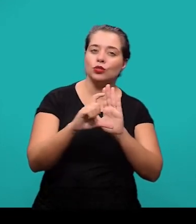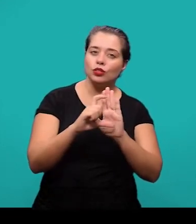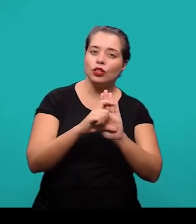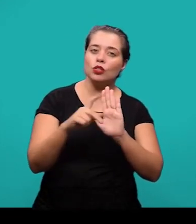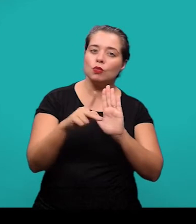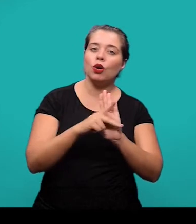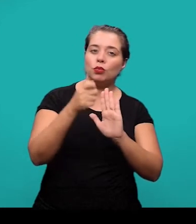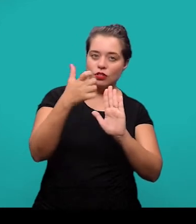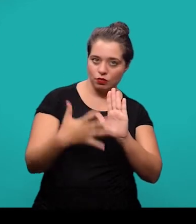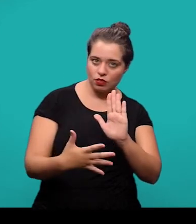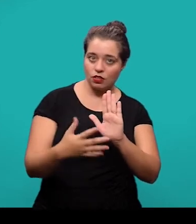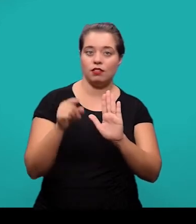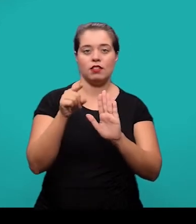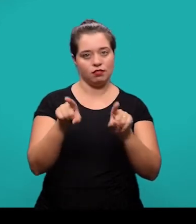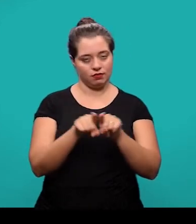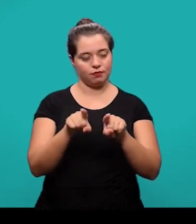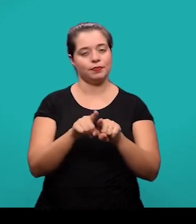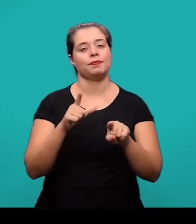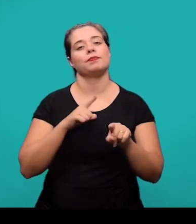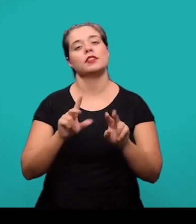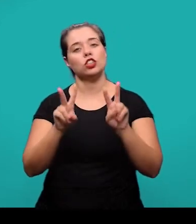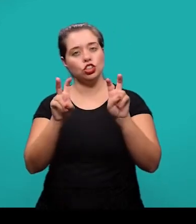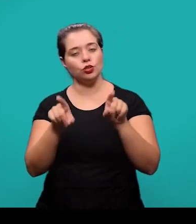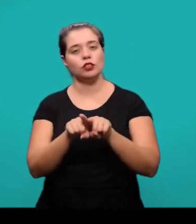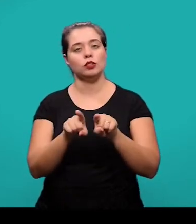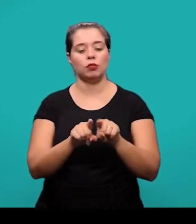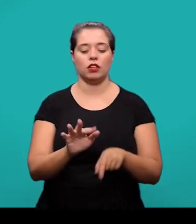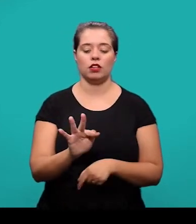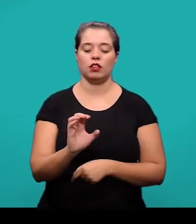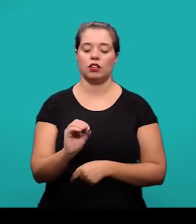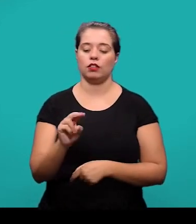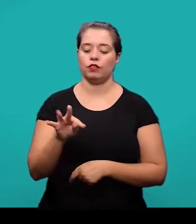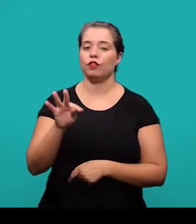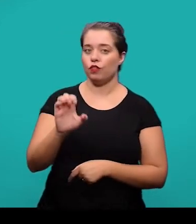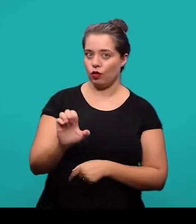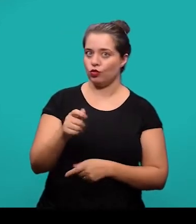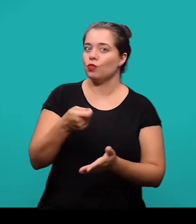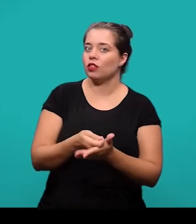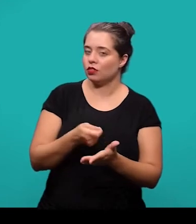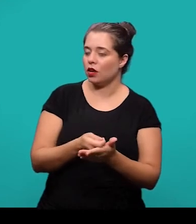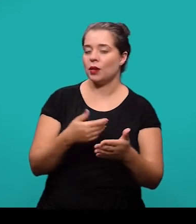Nesse caso também tem um título e a fonte também é obrigatória mesmo que tenha sido feita pelo próprio autor.